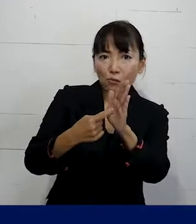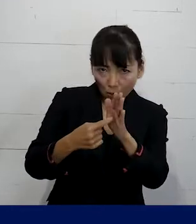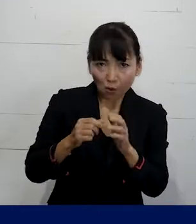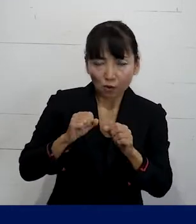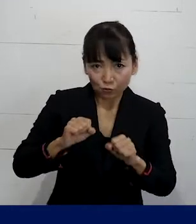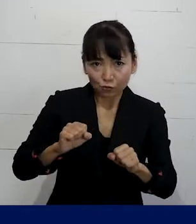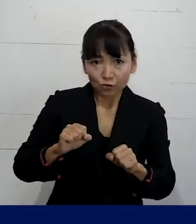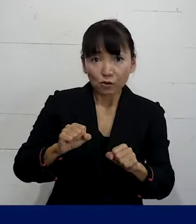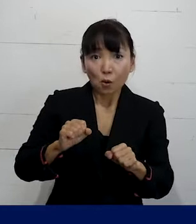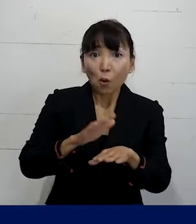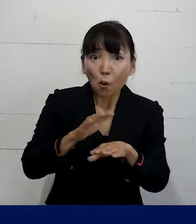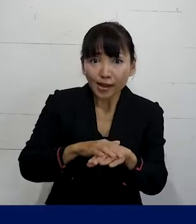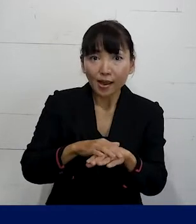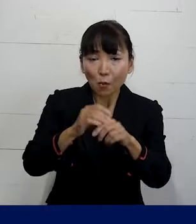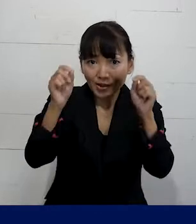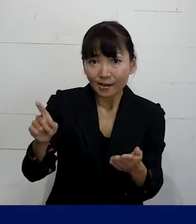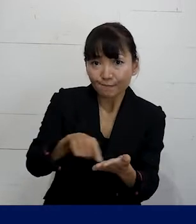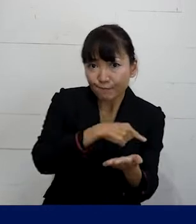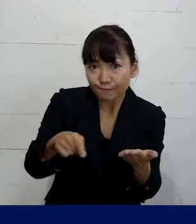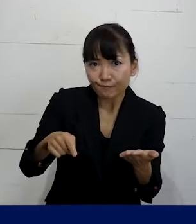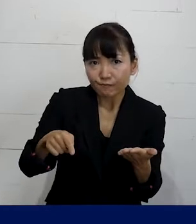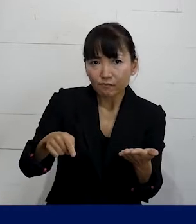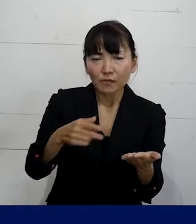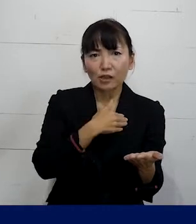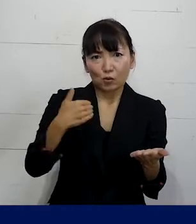問題を解決するということができ ます